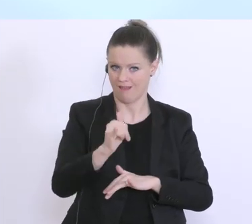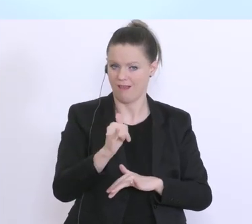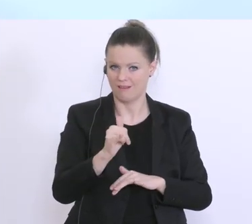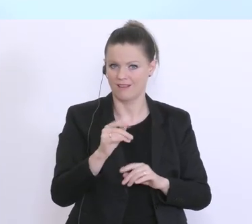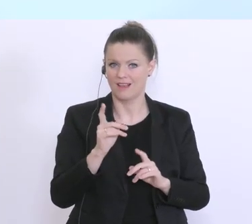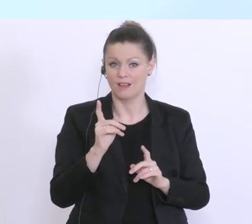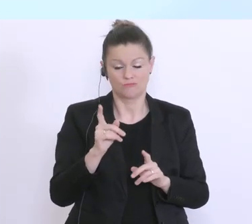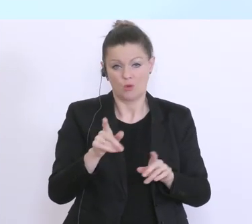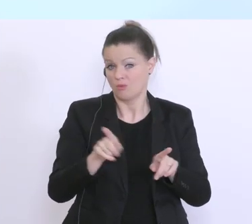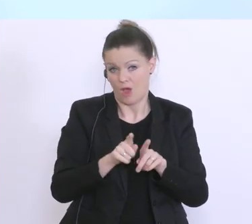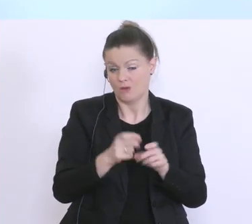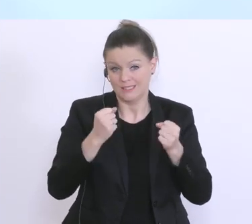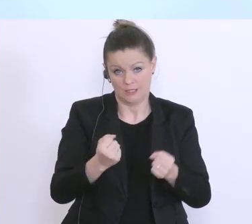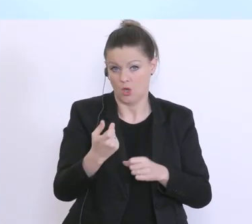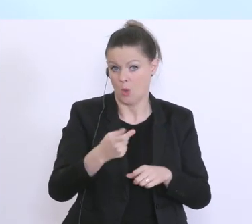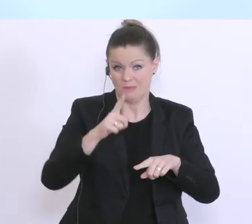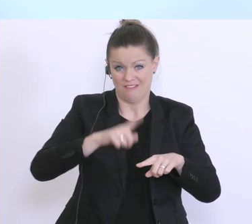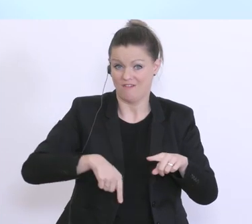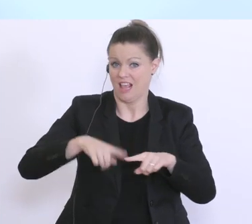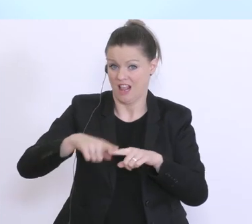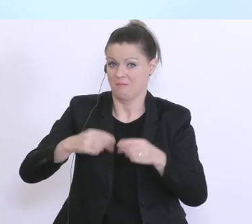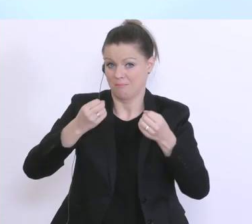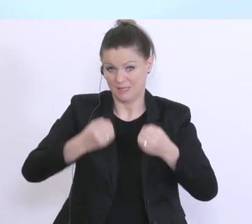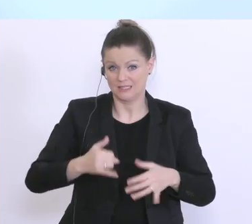andere Fehler passieren, aber wir sind wirklich da sehr bemüht, aber ich kann Ihnen versichern, das